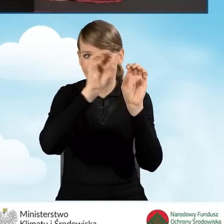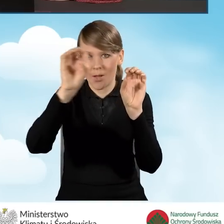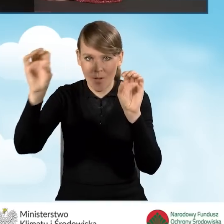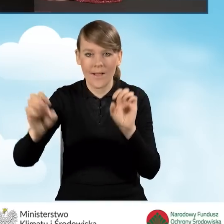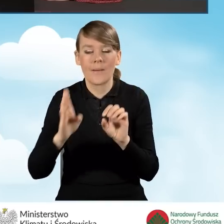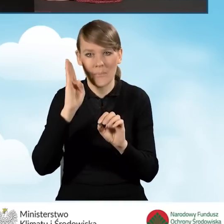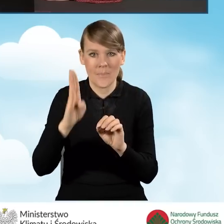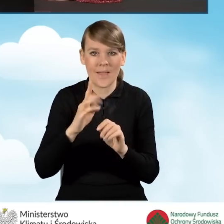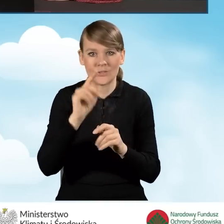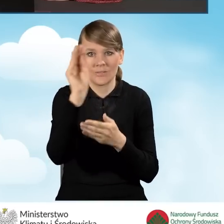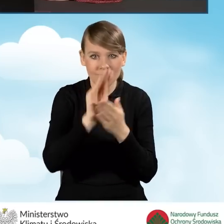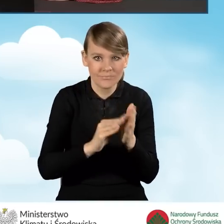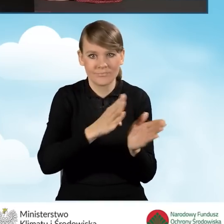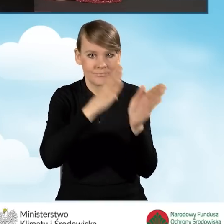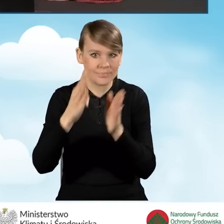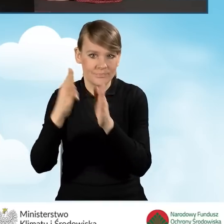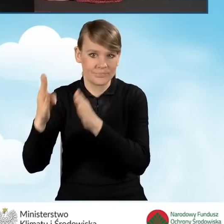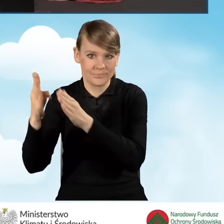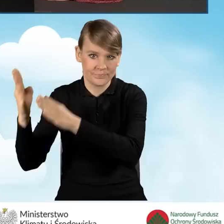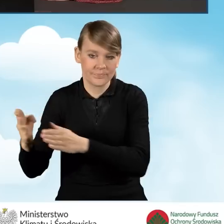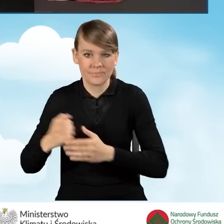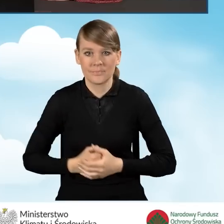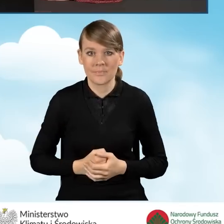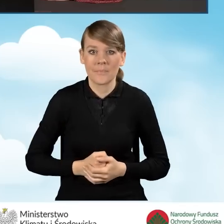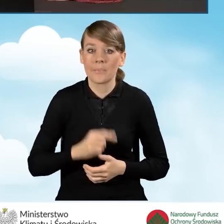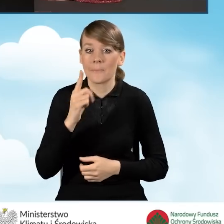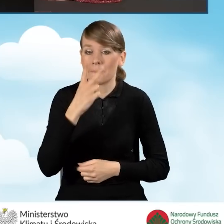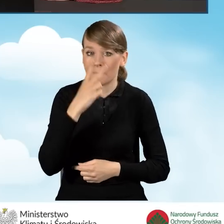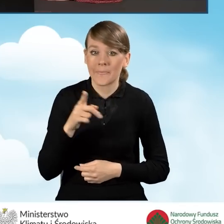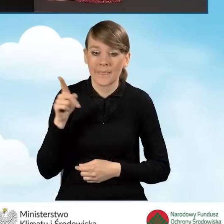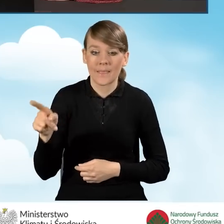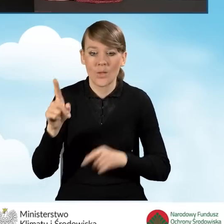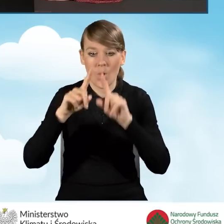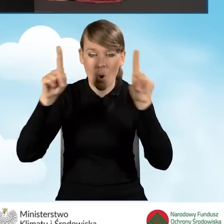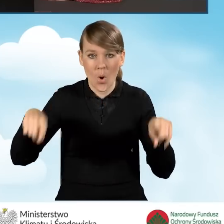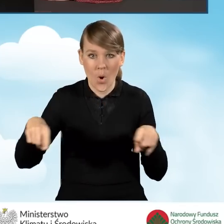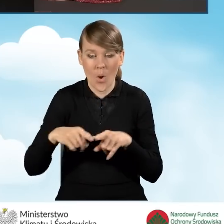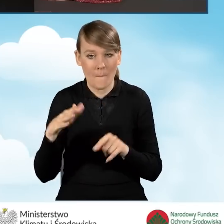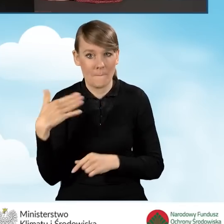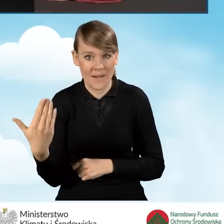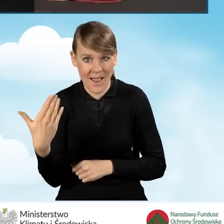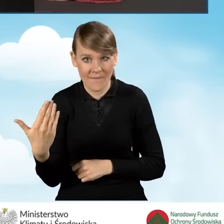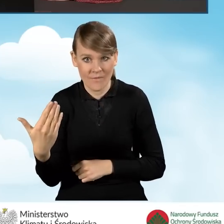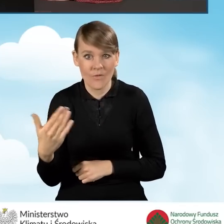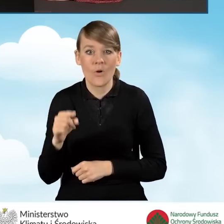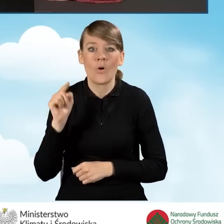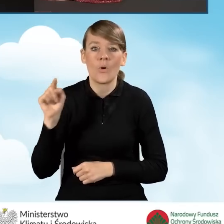o dofinansowanie. Natomiast proszę zauważyć, że po prawej stronie naszego okna znajduje się miejsce,